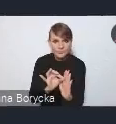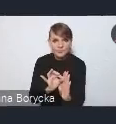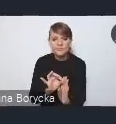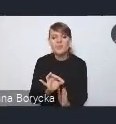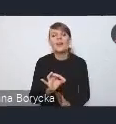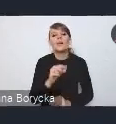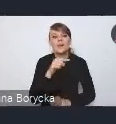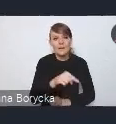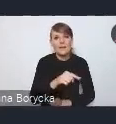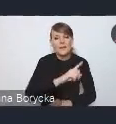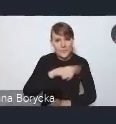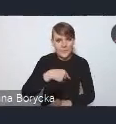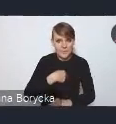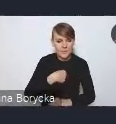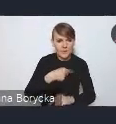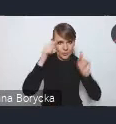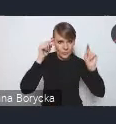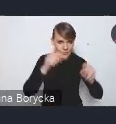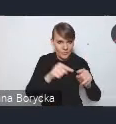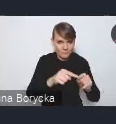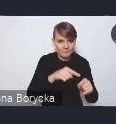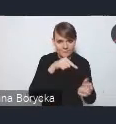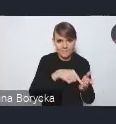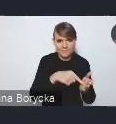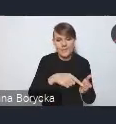na których koncentruje się nowa Krajowa Polityka Miejska,